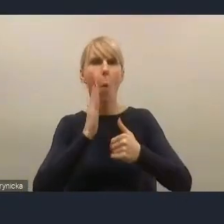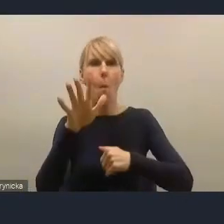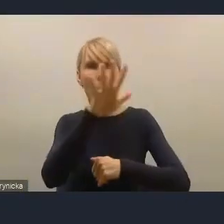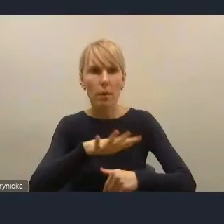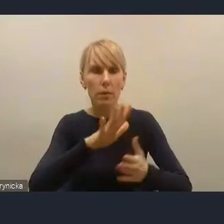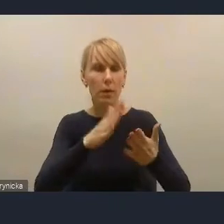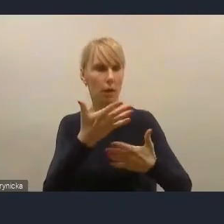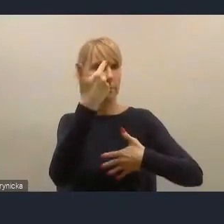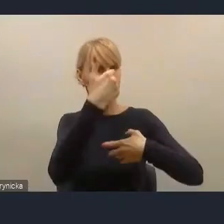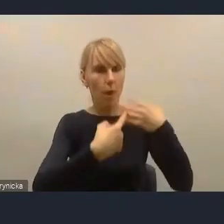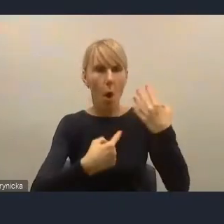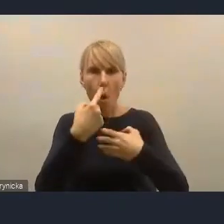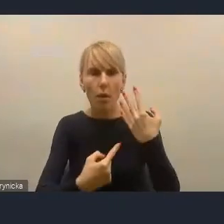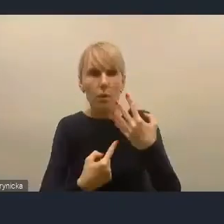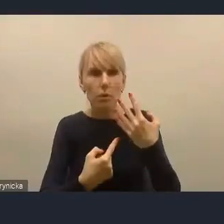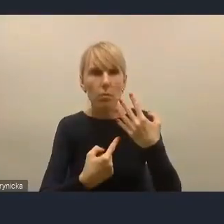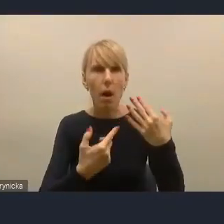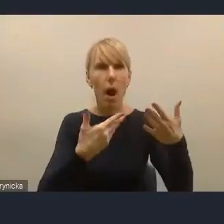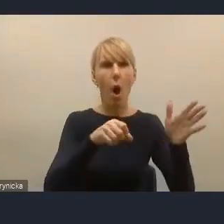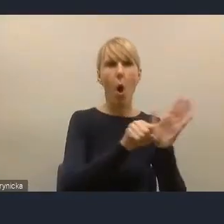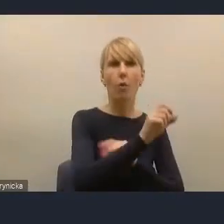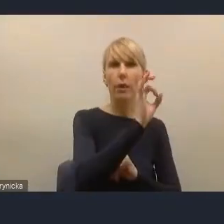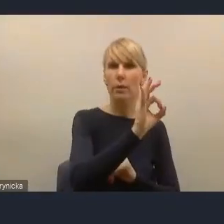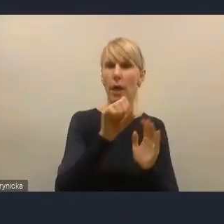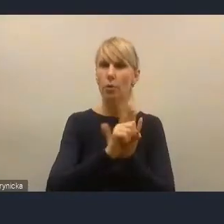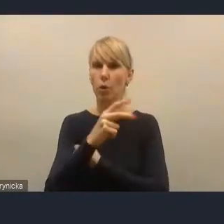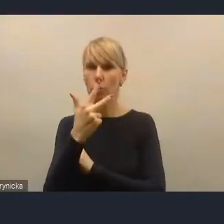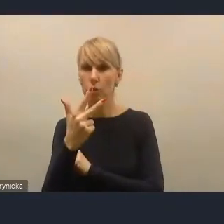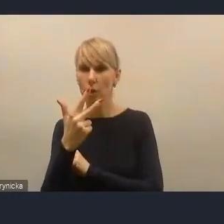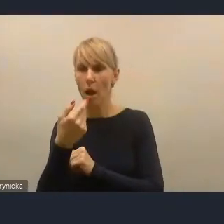wynosiła od zera do trzech, a liczba zgłoszonych opinii zero.